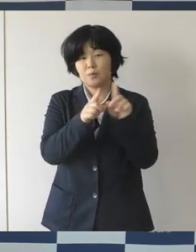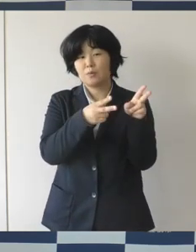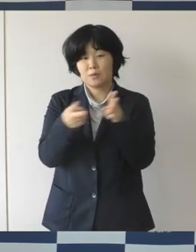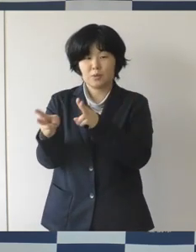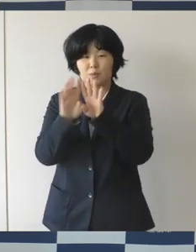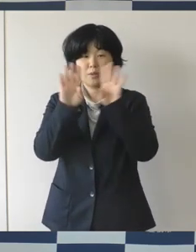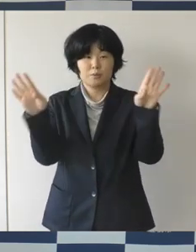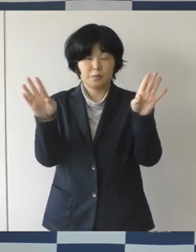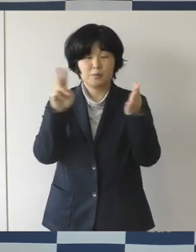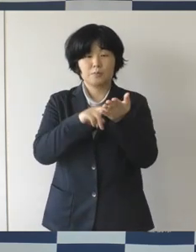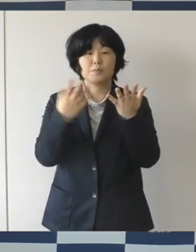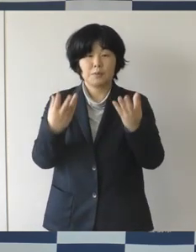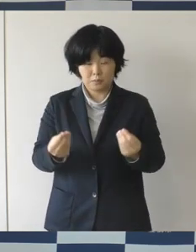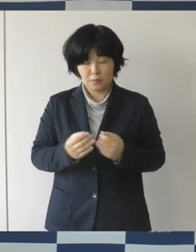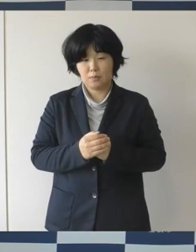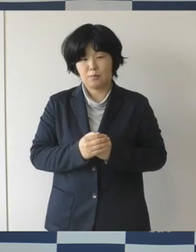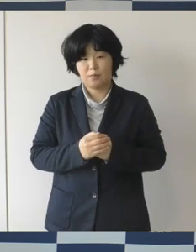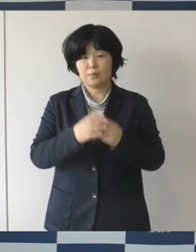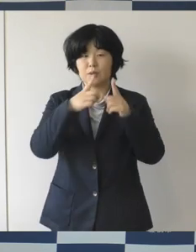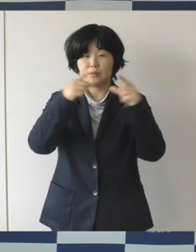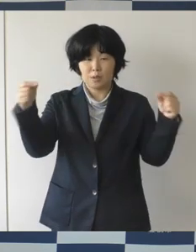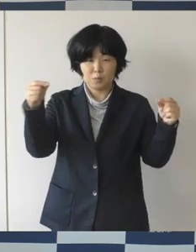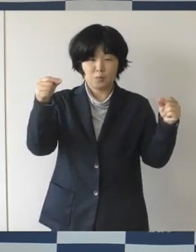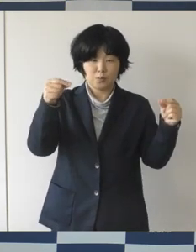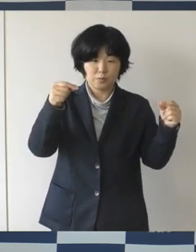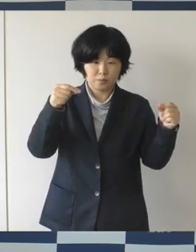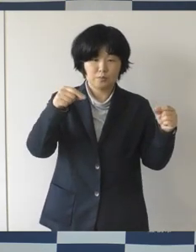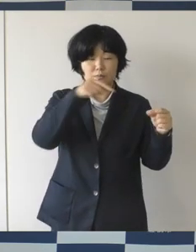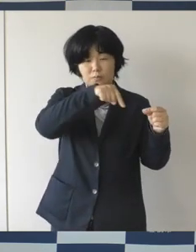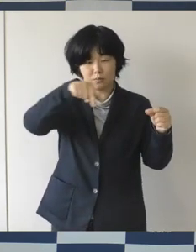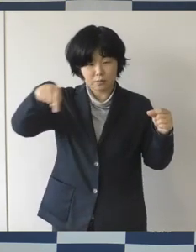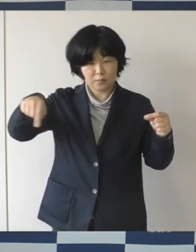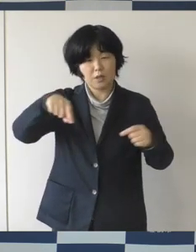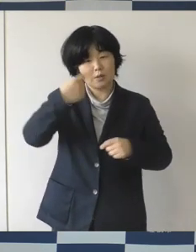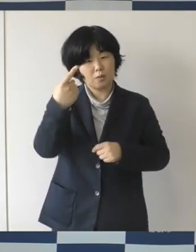これは全国では、100近くの事例があると思いますが、